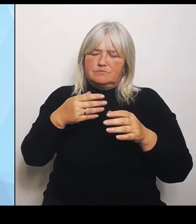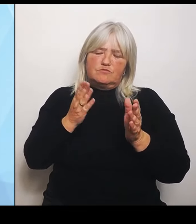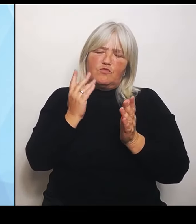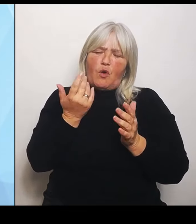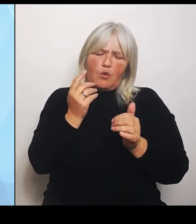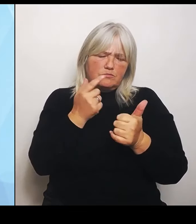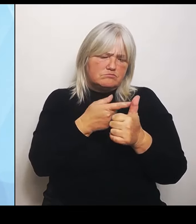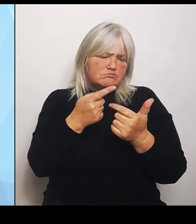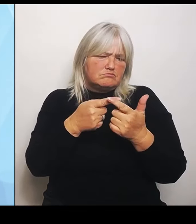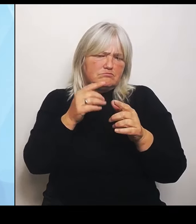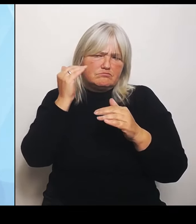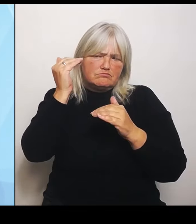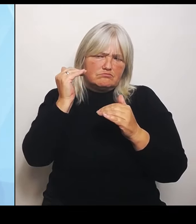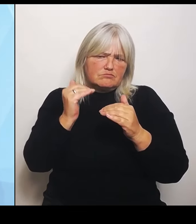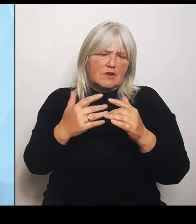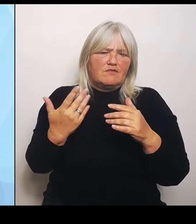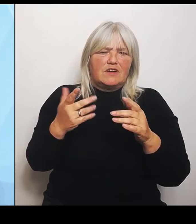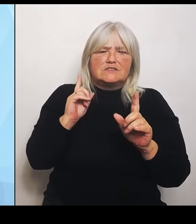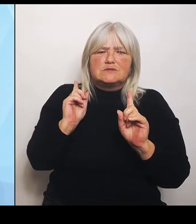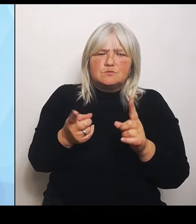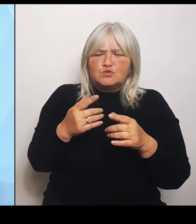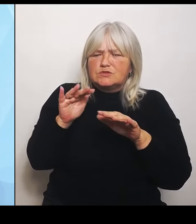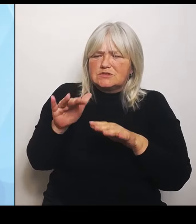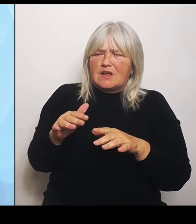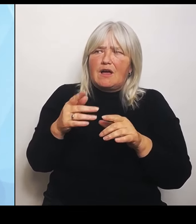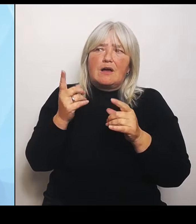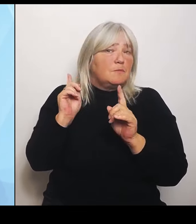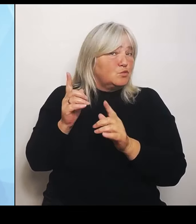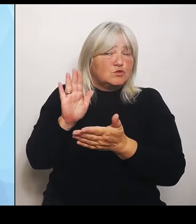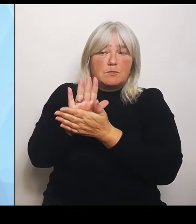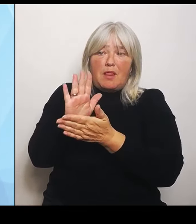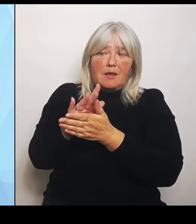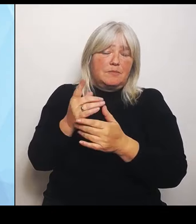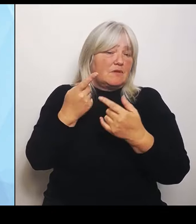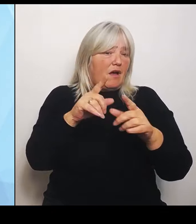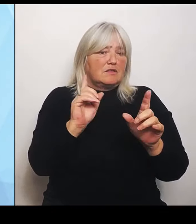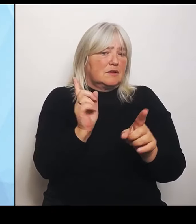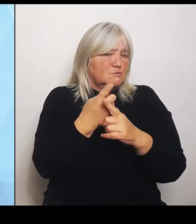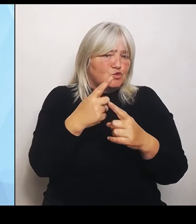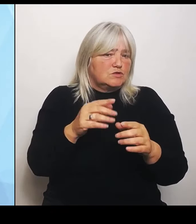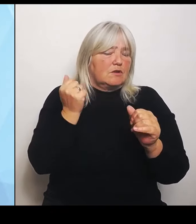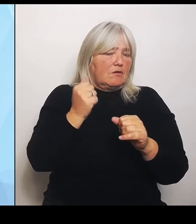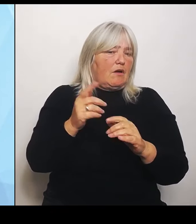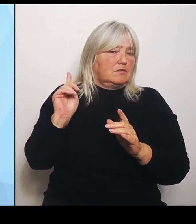können bei Bedarf und da geht mein herzlicher Dank an den Kollegen Joachim Herrmann, den Innenminister, der den